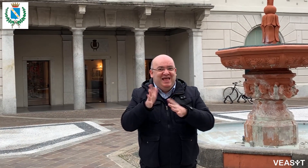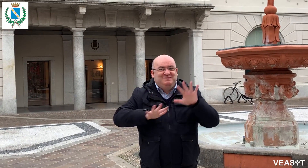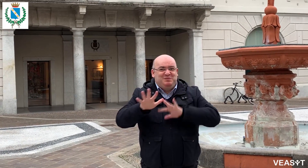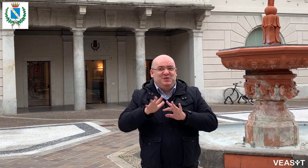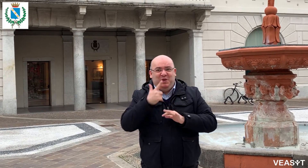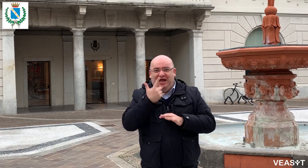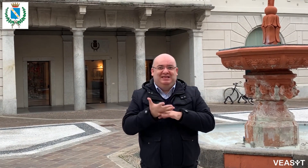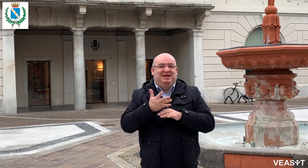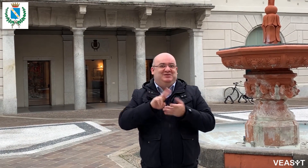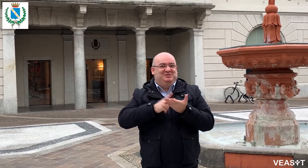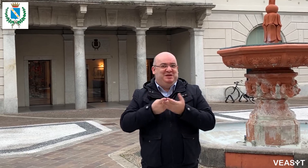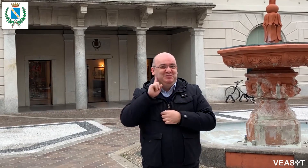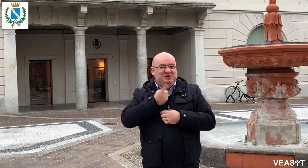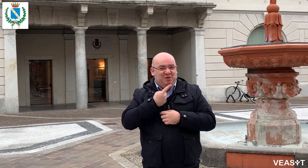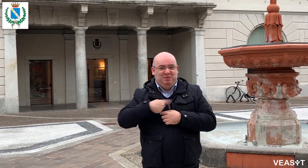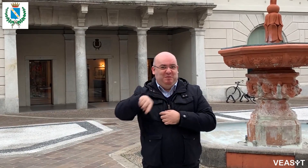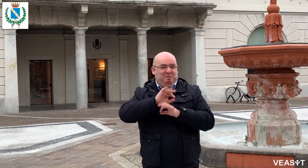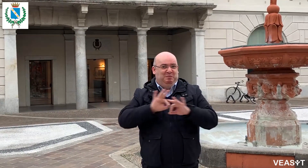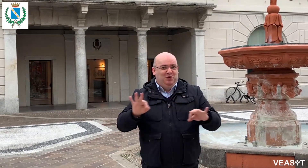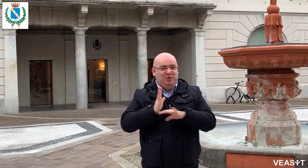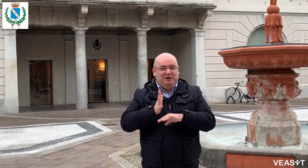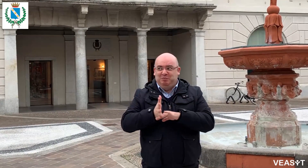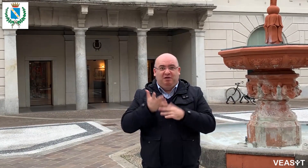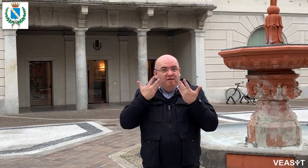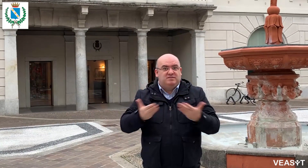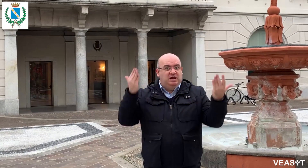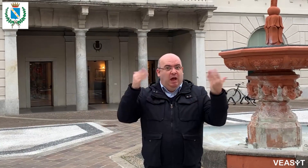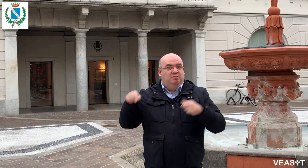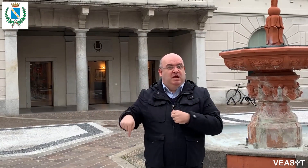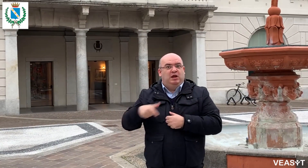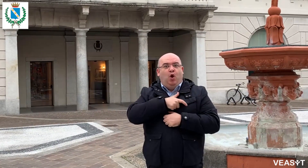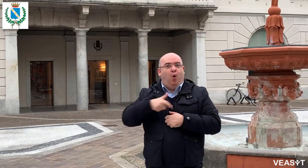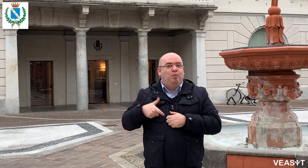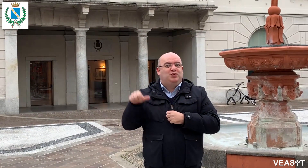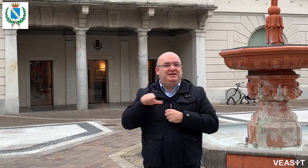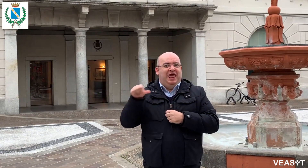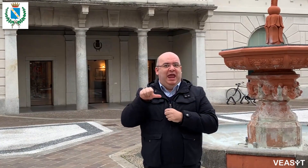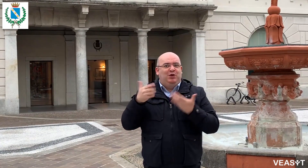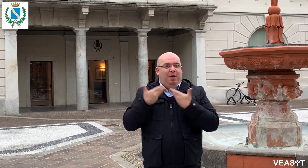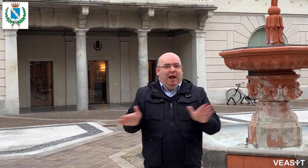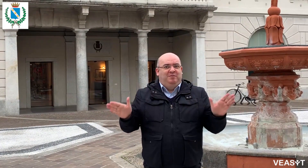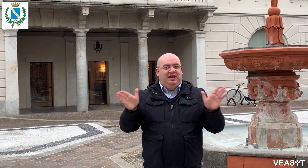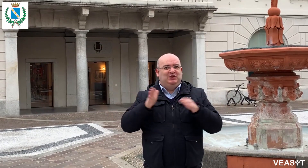C'è un interprete di lingua dei segni sempre attivo in Comune per garantire accessibilità ai cittadini sordi.